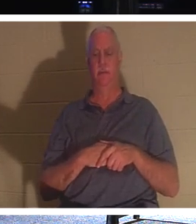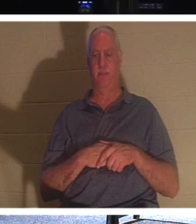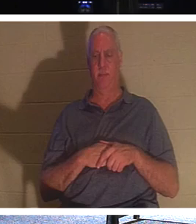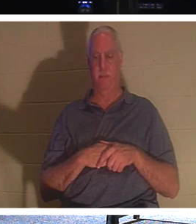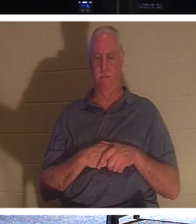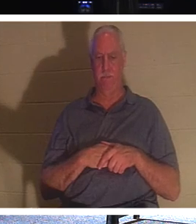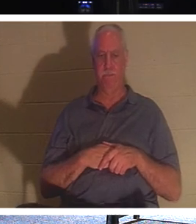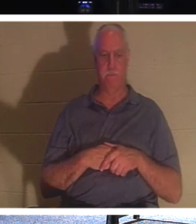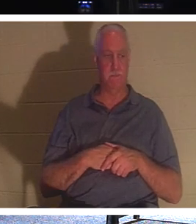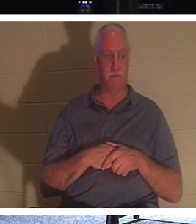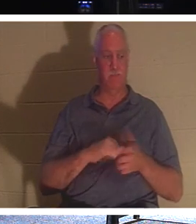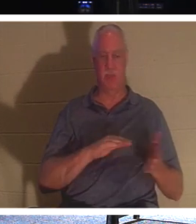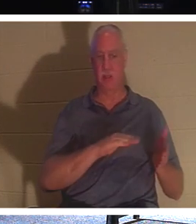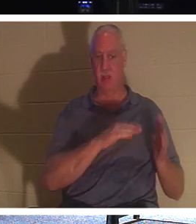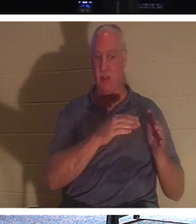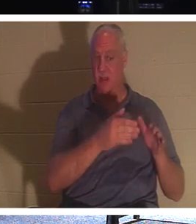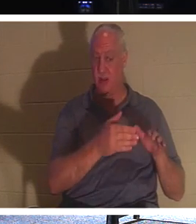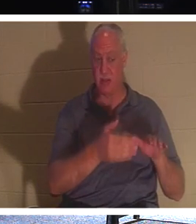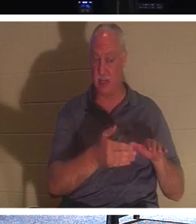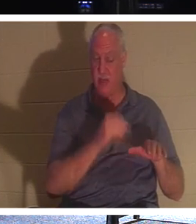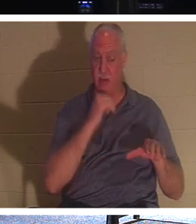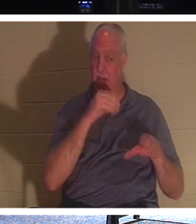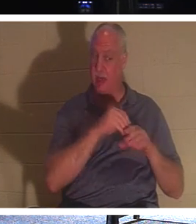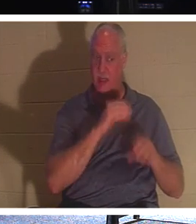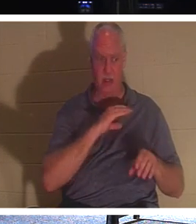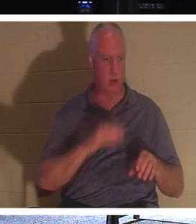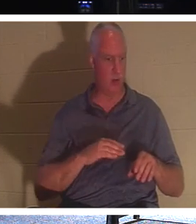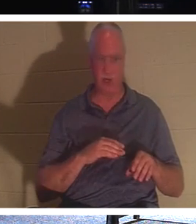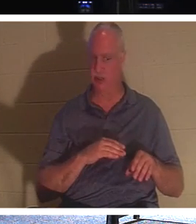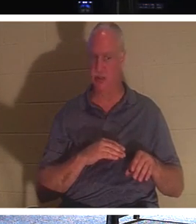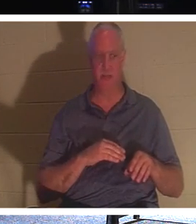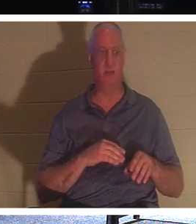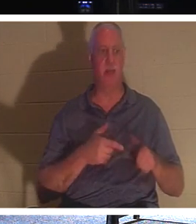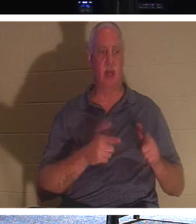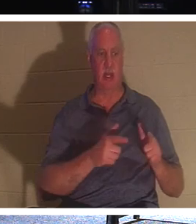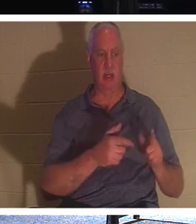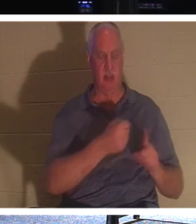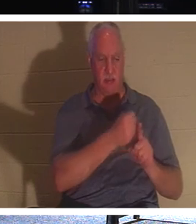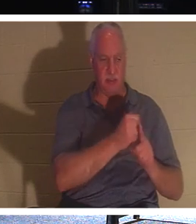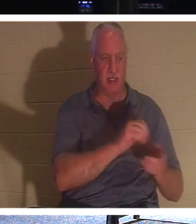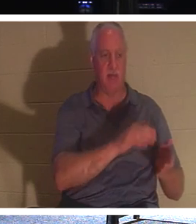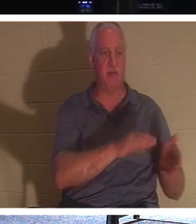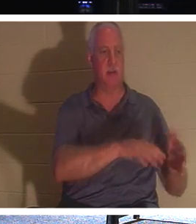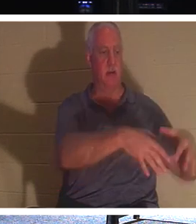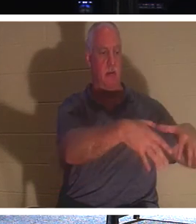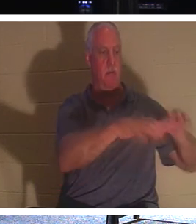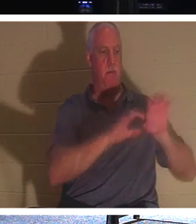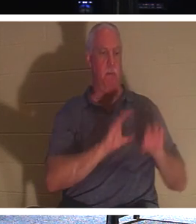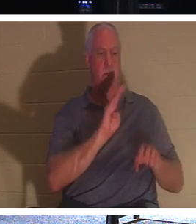которые еще не во Христе, пусть хоронят мертвых, но вы, вы живы во Христе, Он говорит,